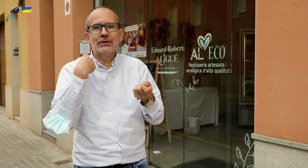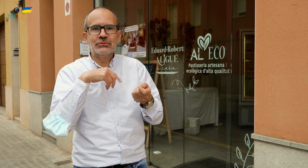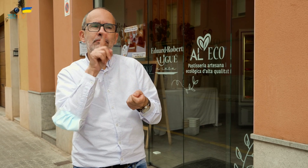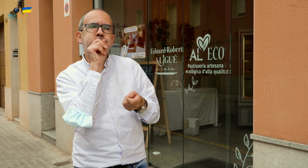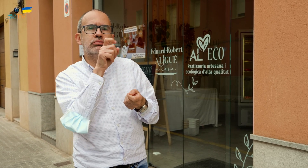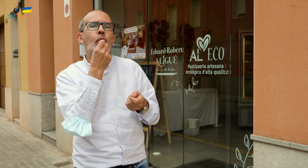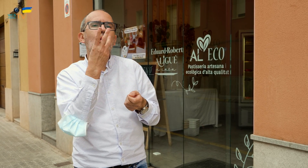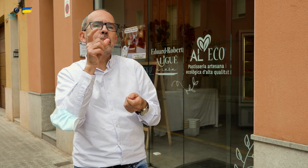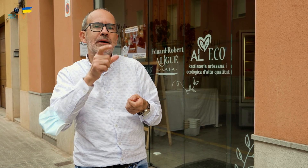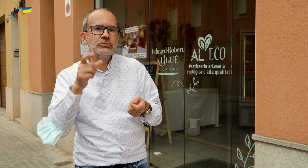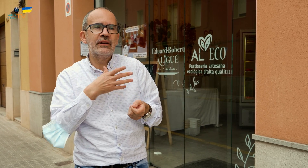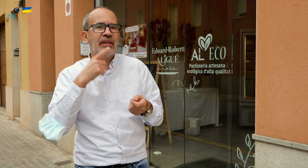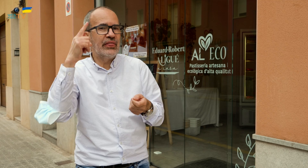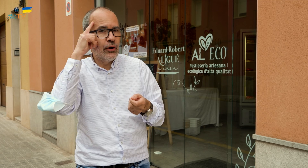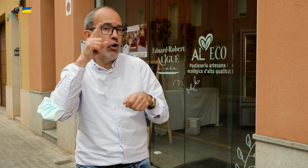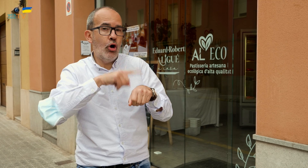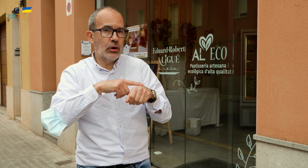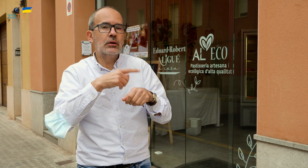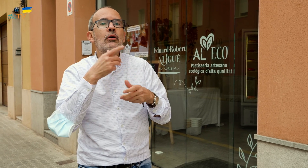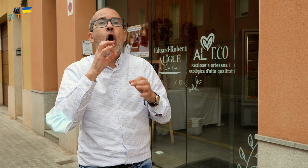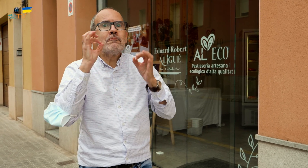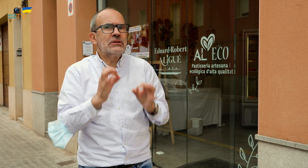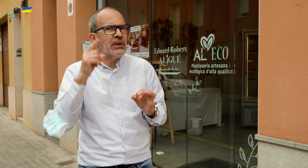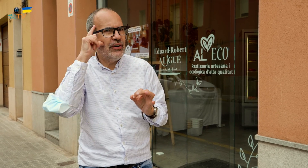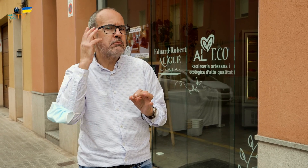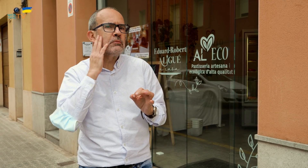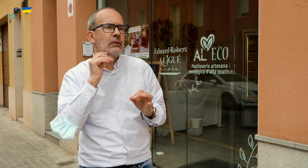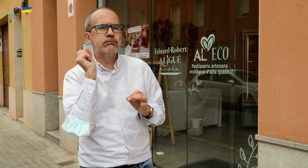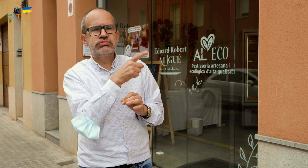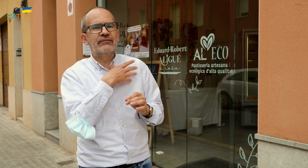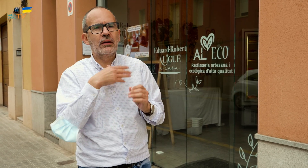el día y la hora, o el mismo día por la mañana llamar y pedirla.